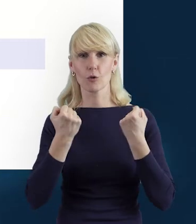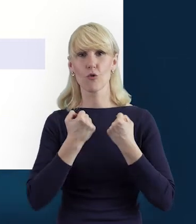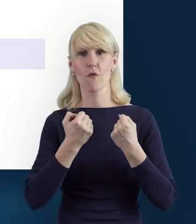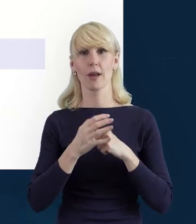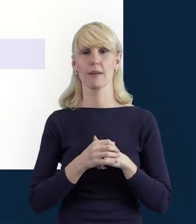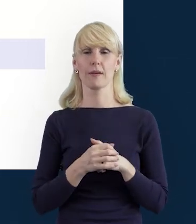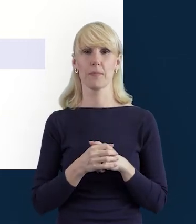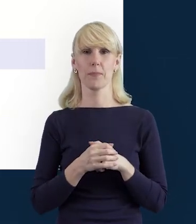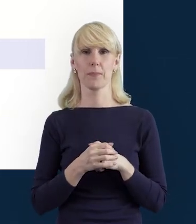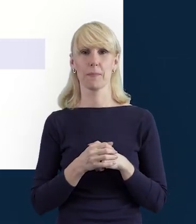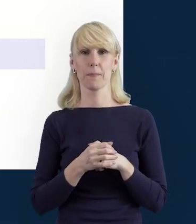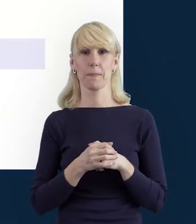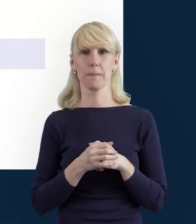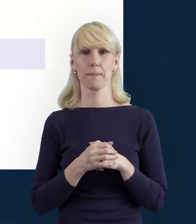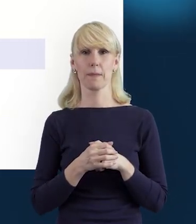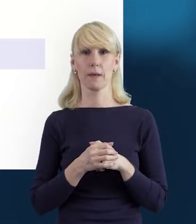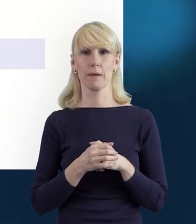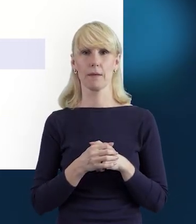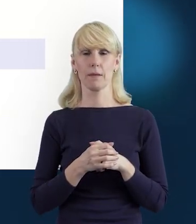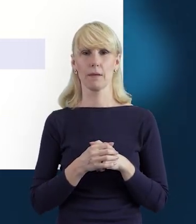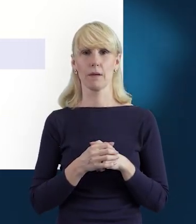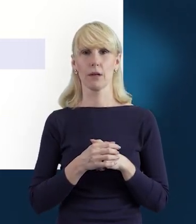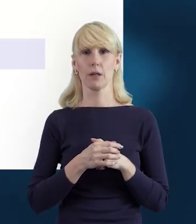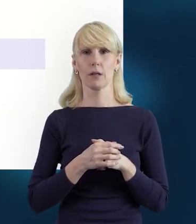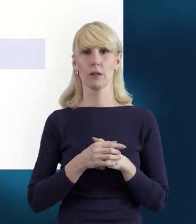żeby móc w ogóle do tego etapu przejść,